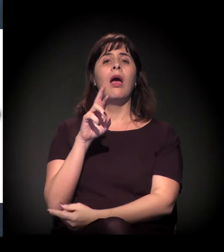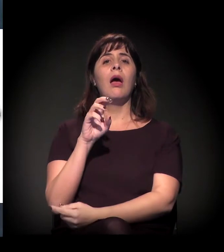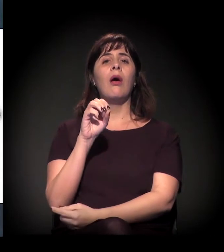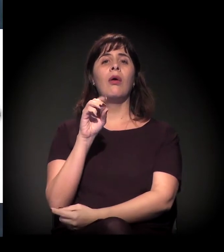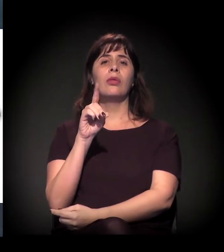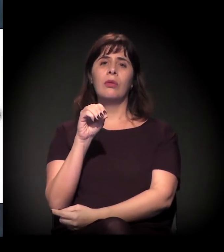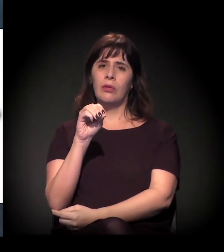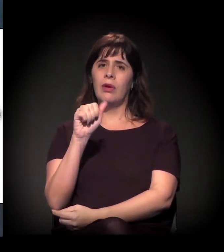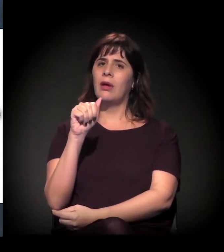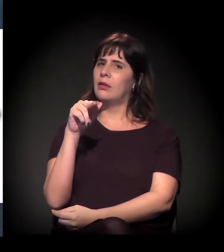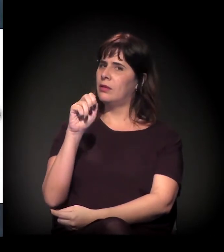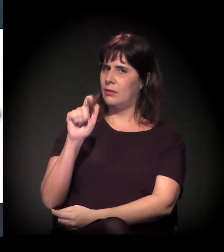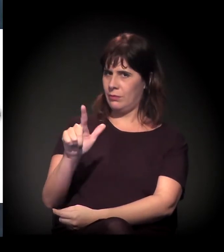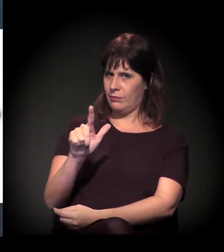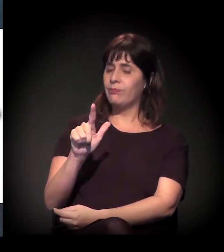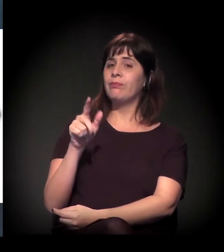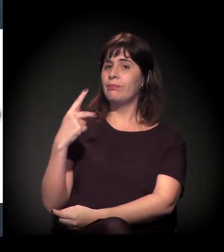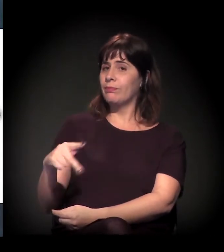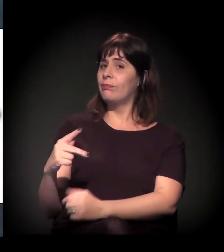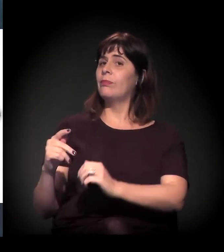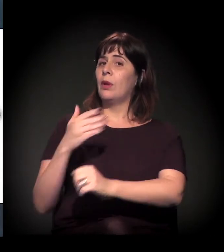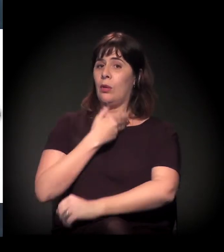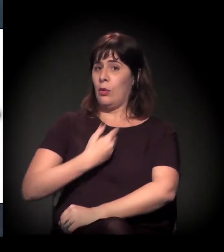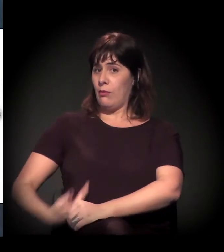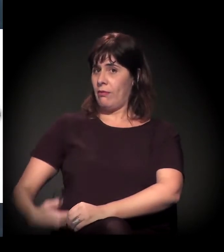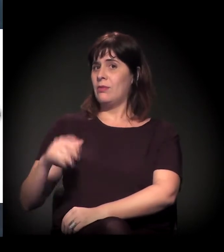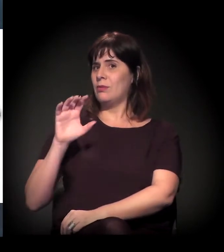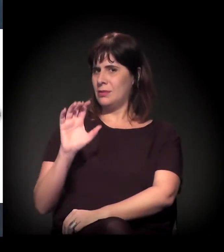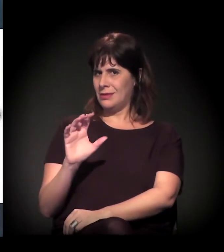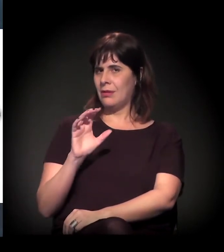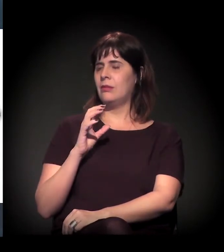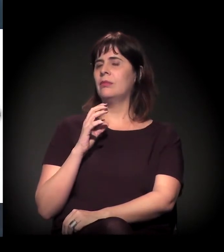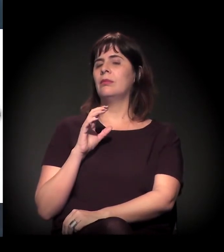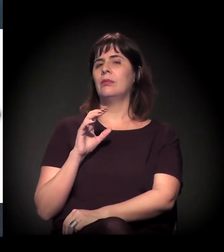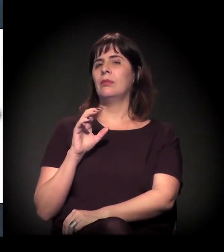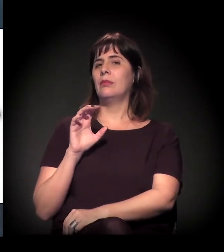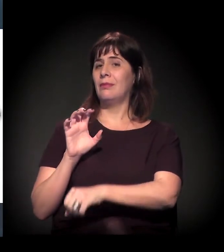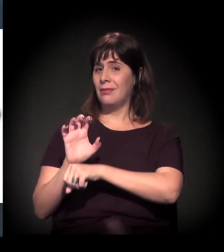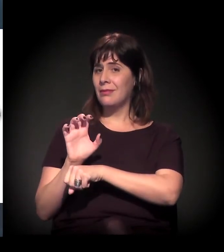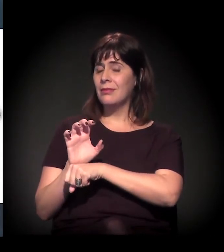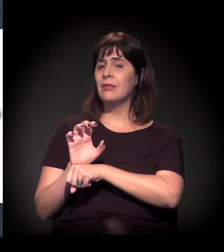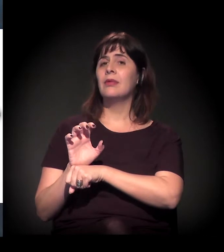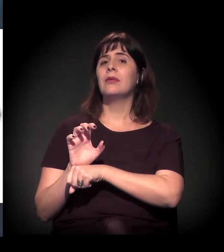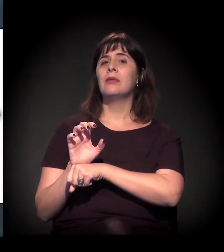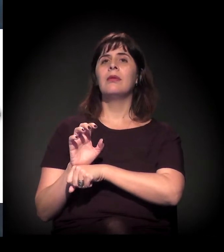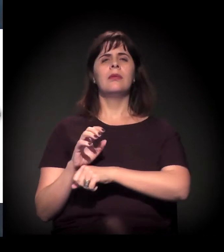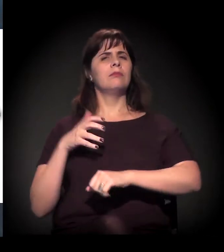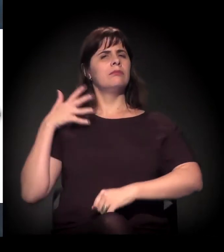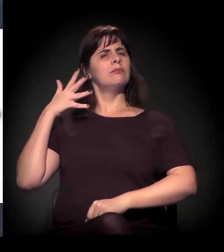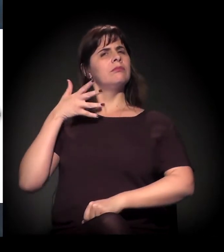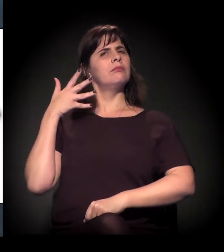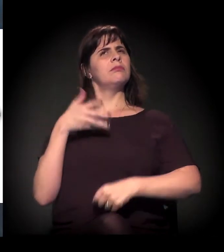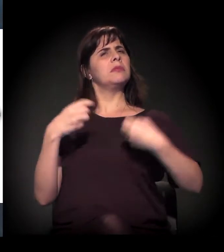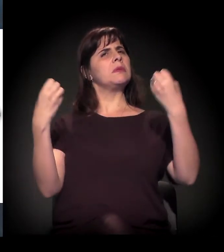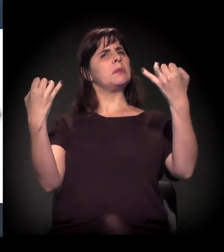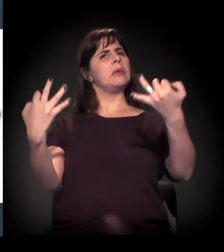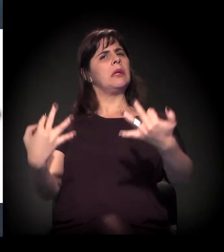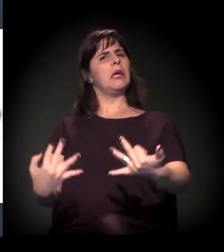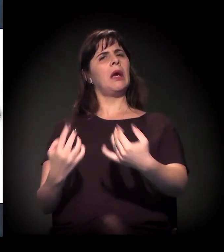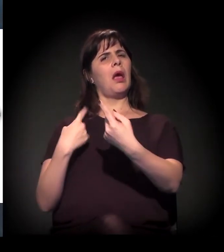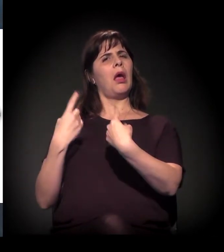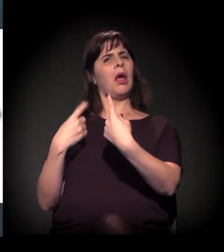O Governo do Estado fazia um discurso oficial de que o Rodoanel serviria